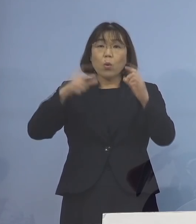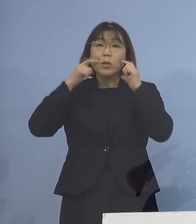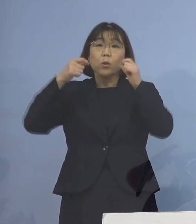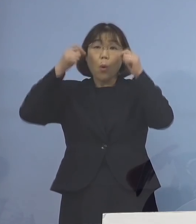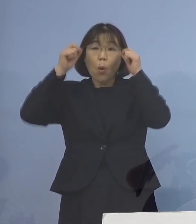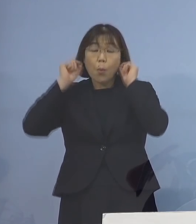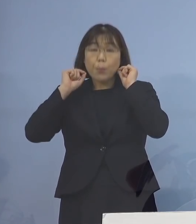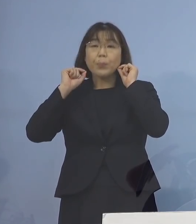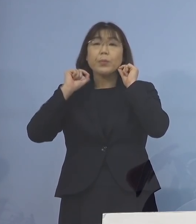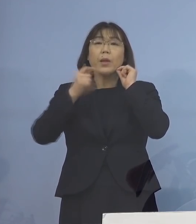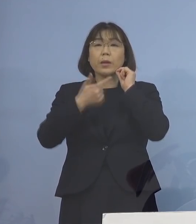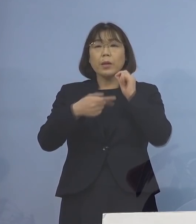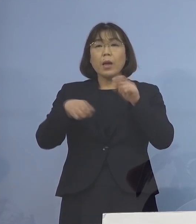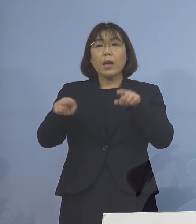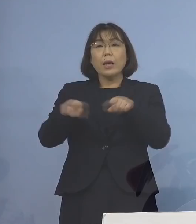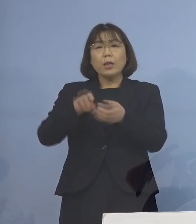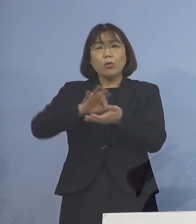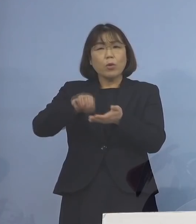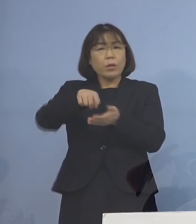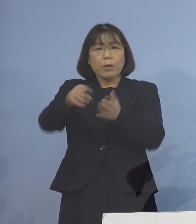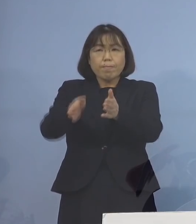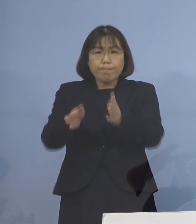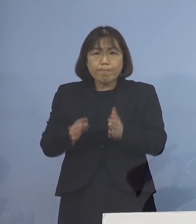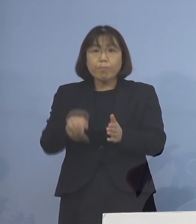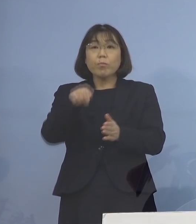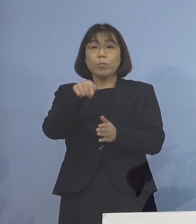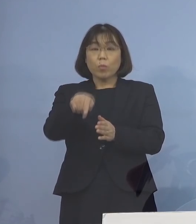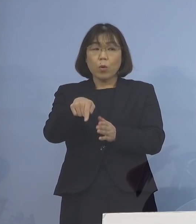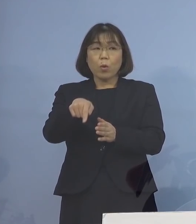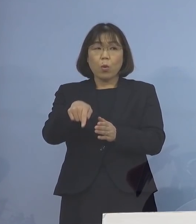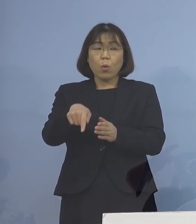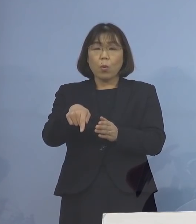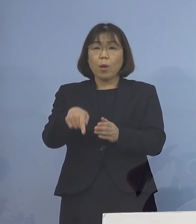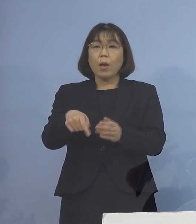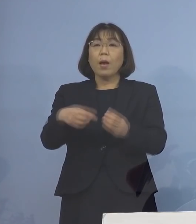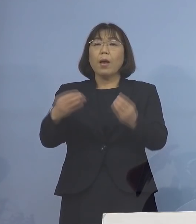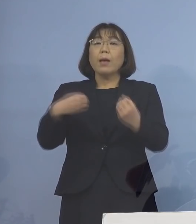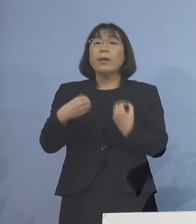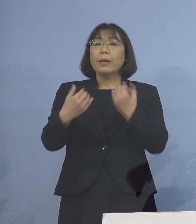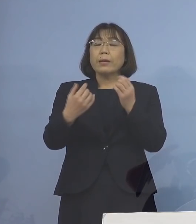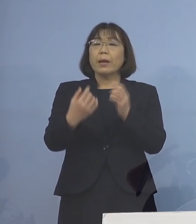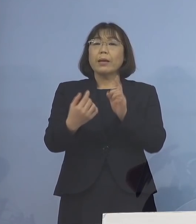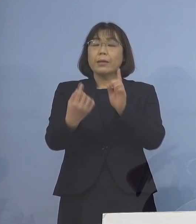あるいは物資の共用を避けるといった 感染対策を始めた日